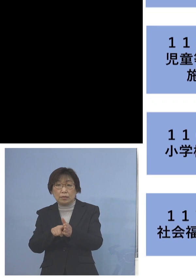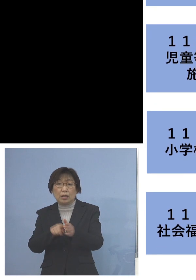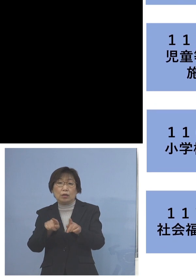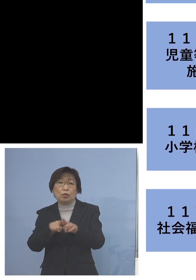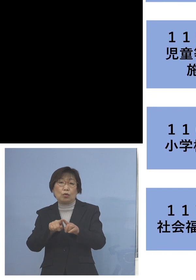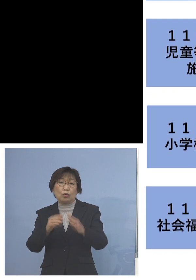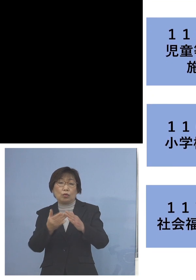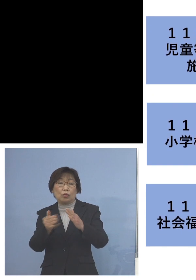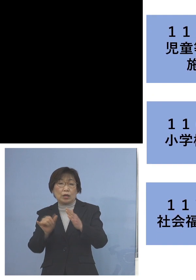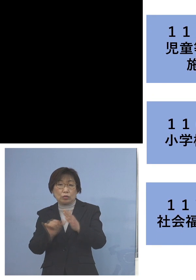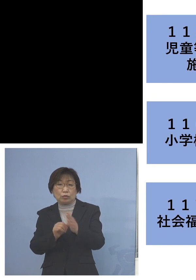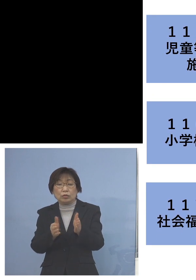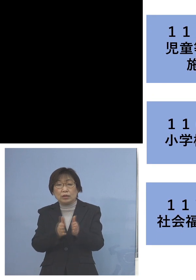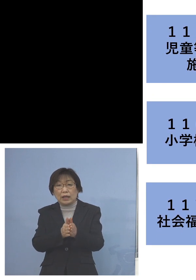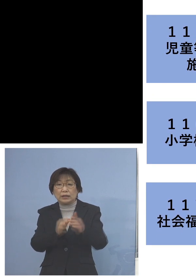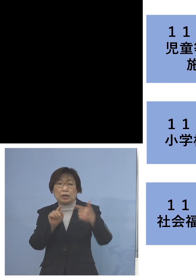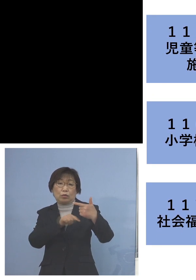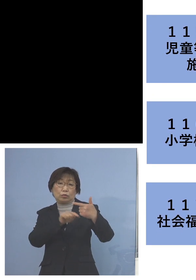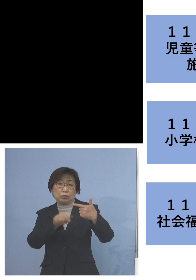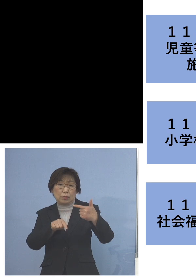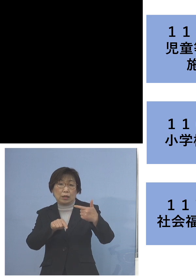6名の関連クラスターに